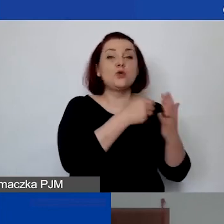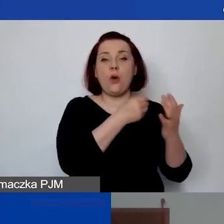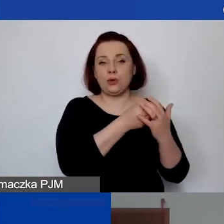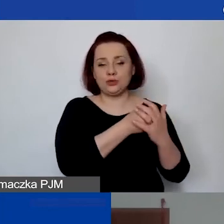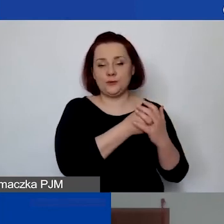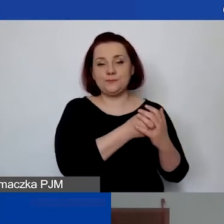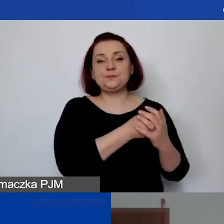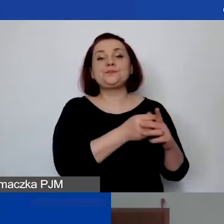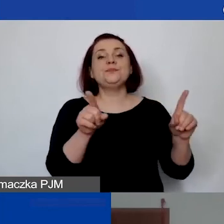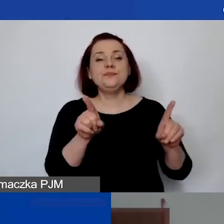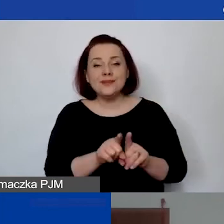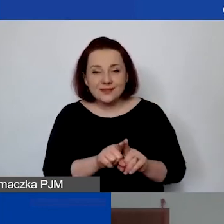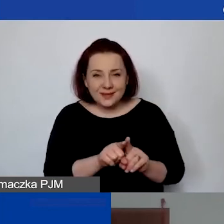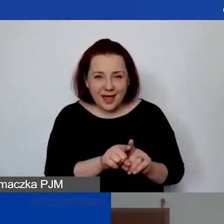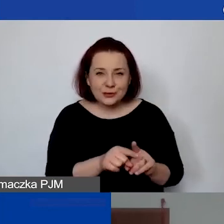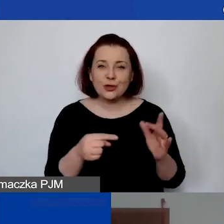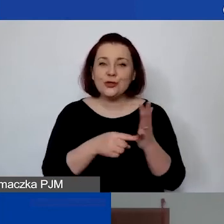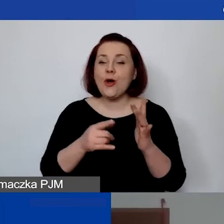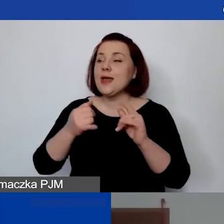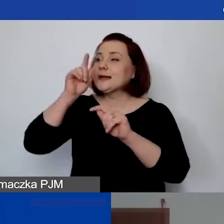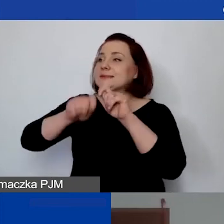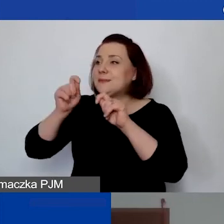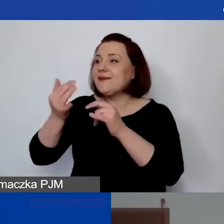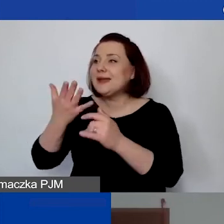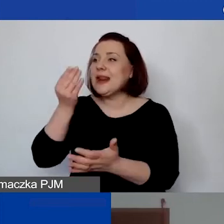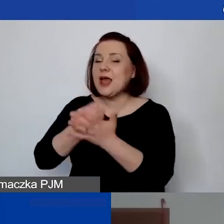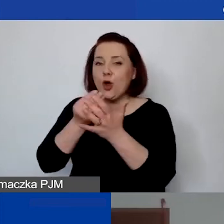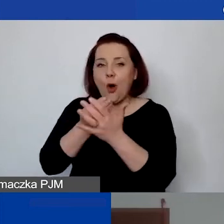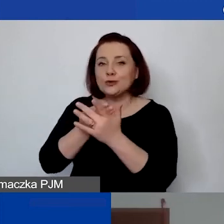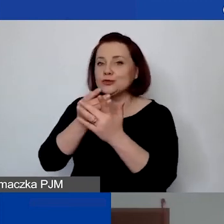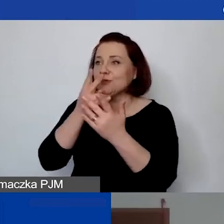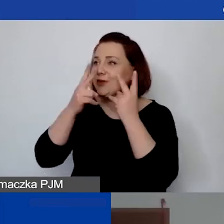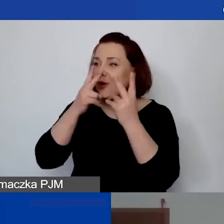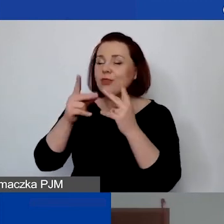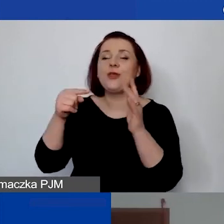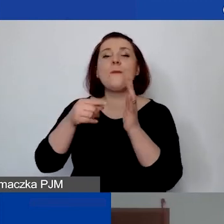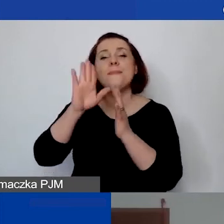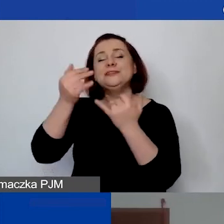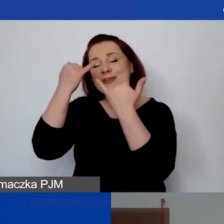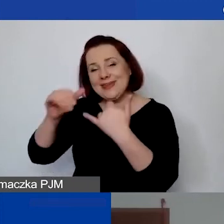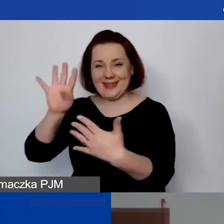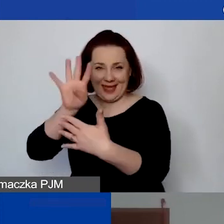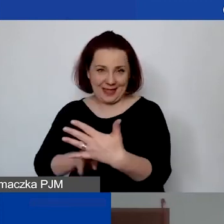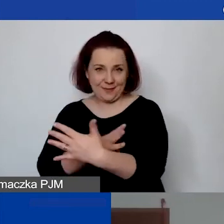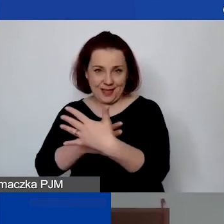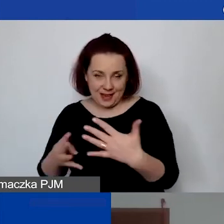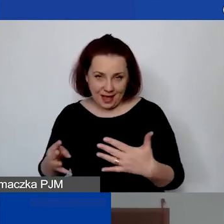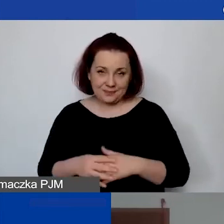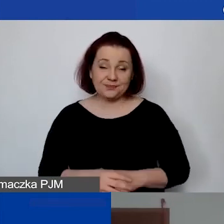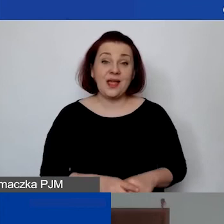będą państwo mieli jako grantobiorcy osobną tabelę, natomiast chodzi o to, że na poziomie weryfikacji jest to niezbędne bardzo często, żeby skorzystać.